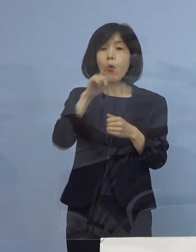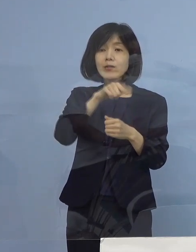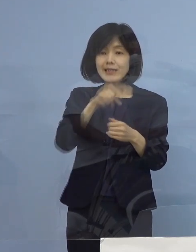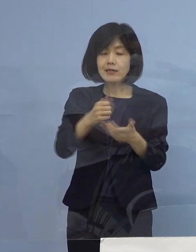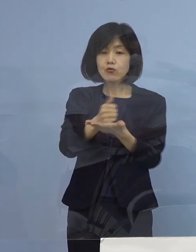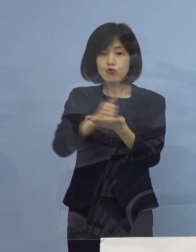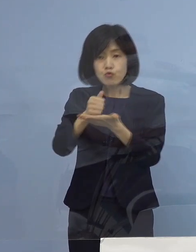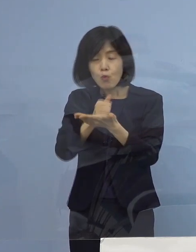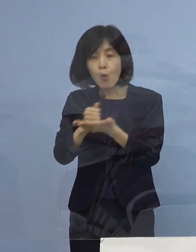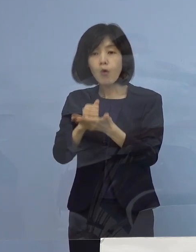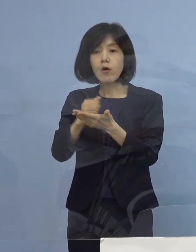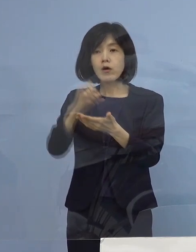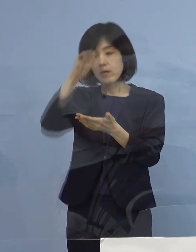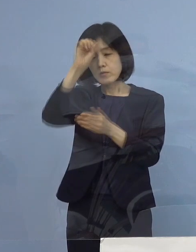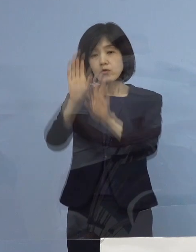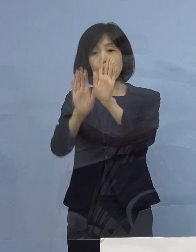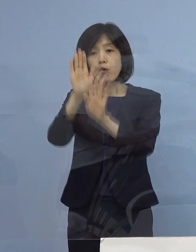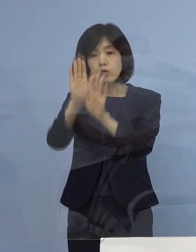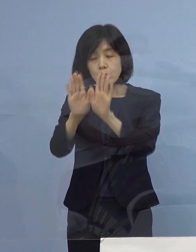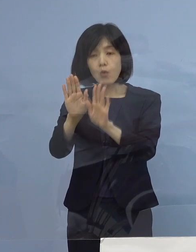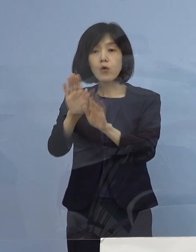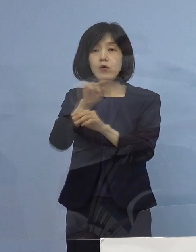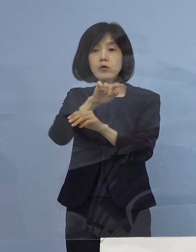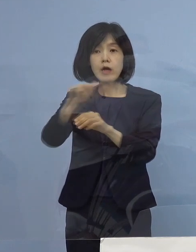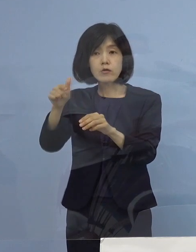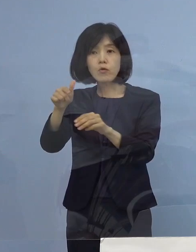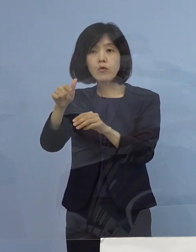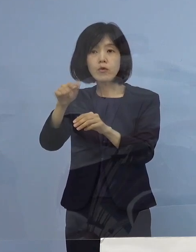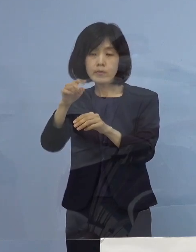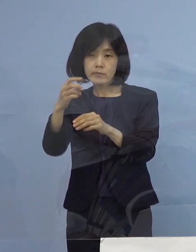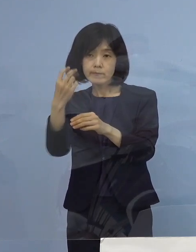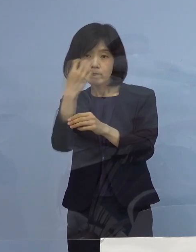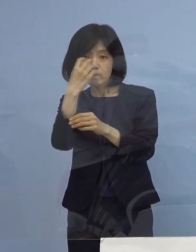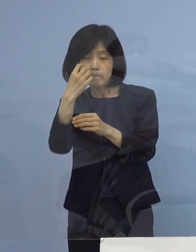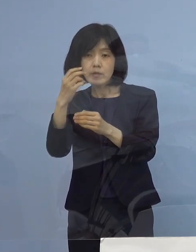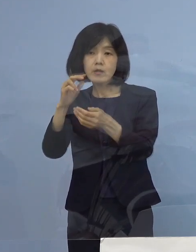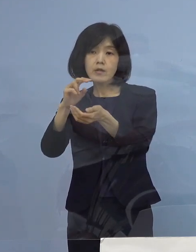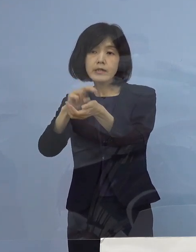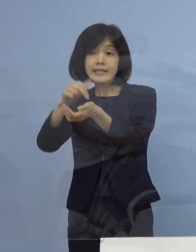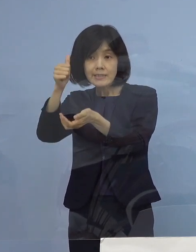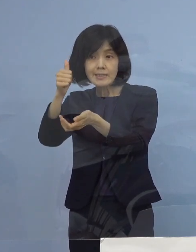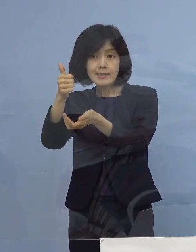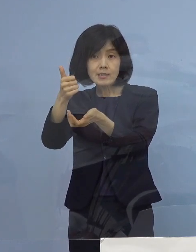これを入院調整本部のドクター 医師が確認させていただいて